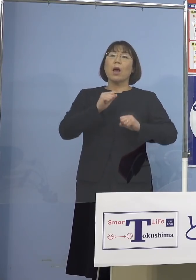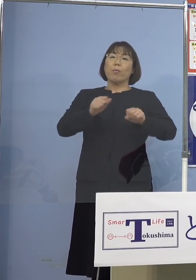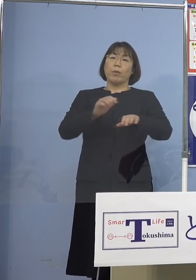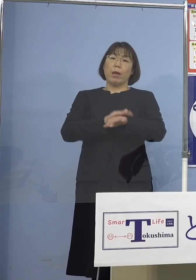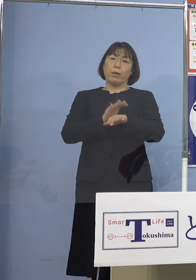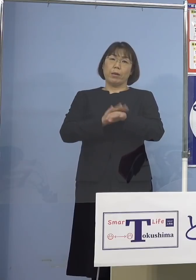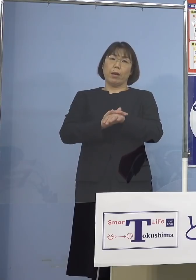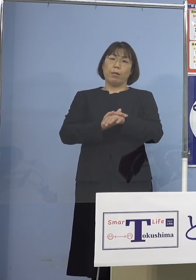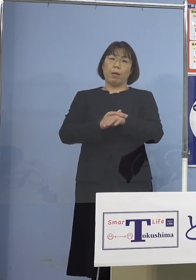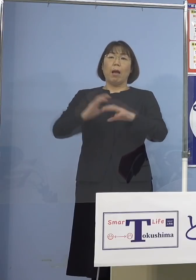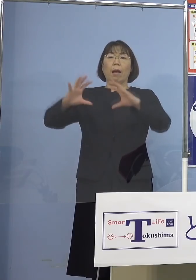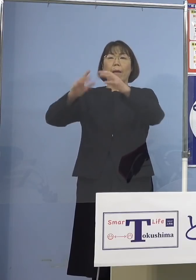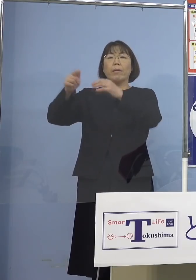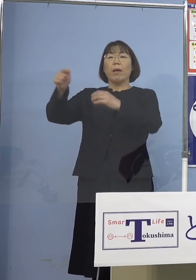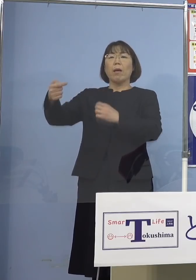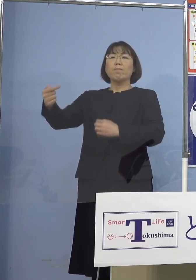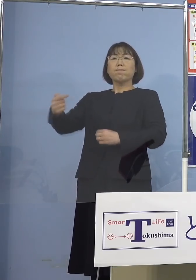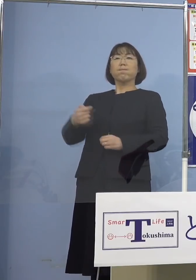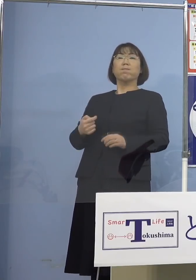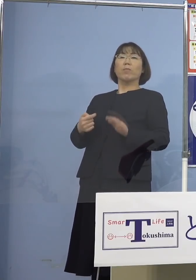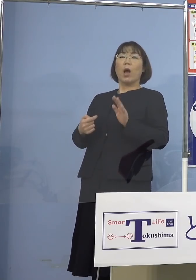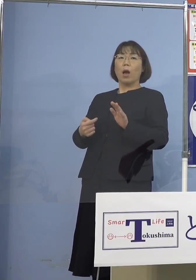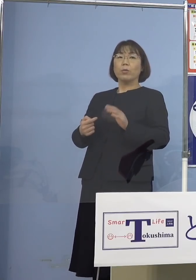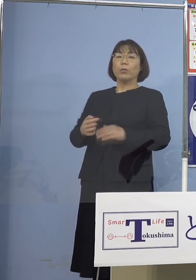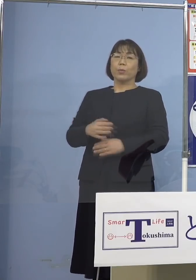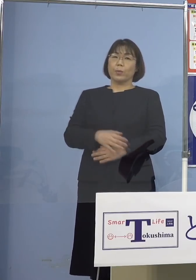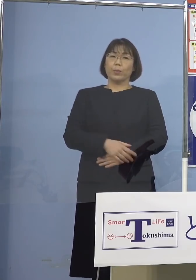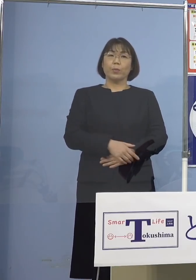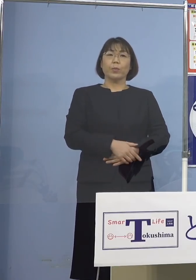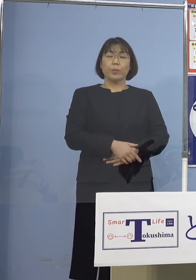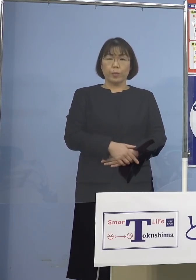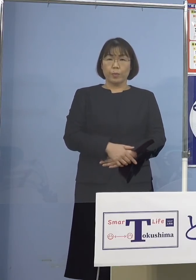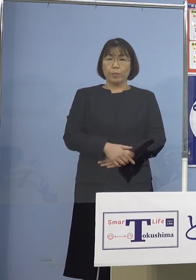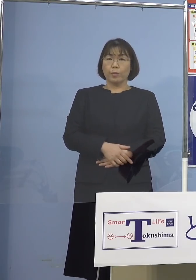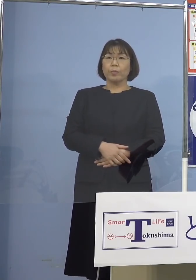海外からも批判されてきている ということがこれあり